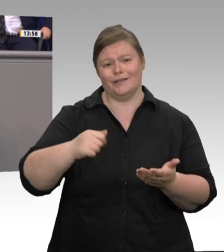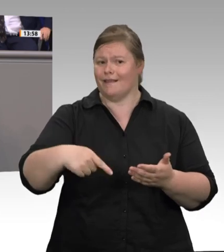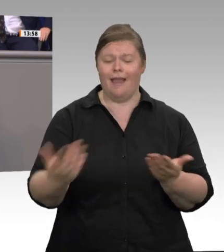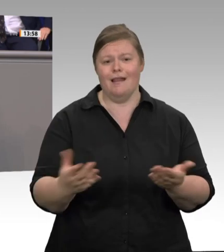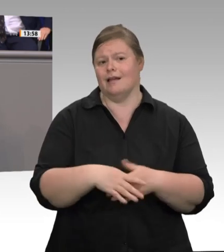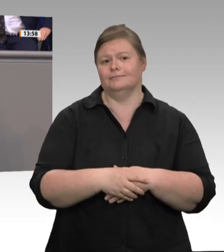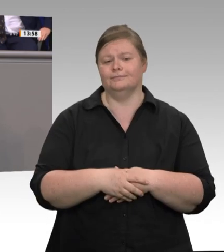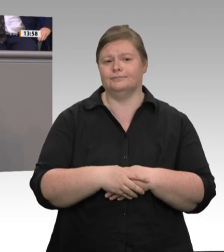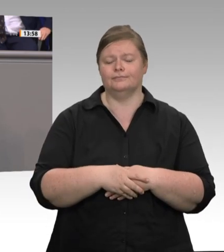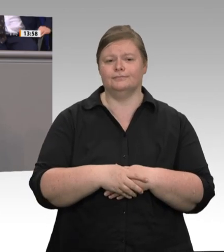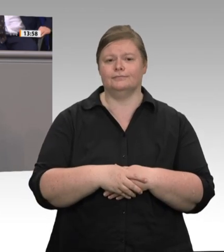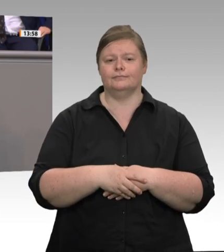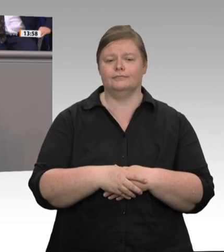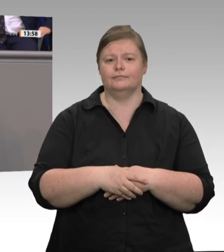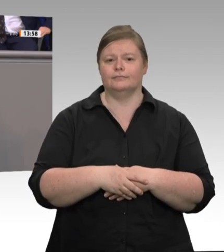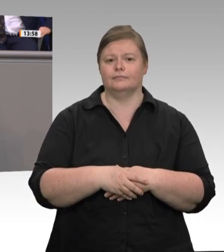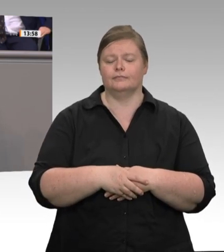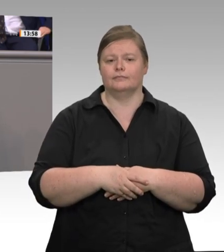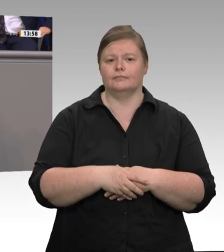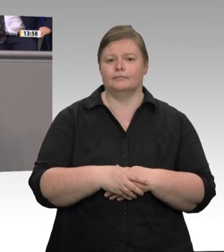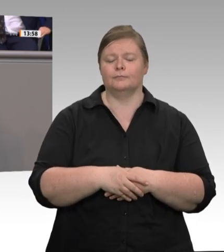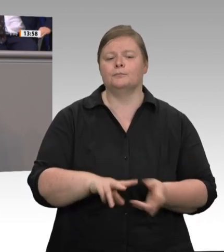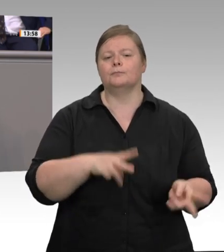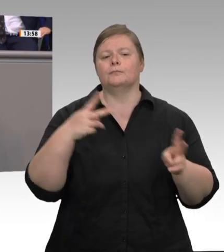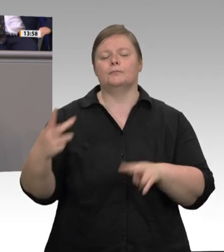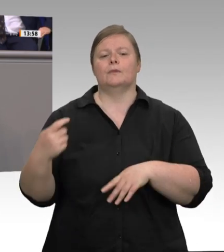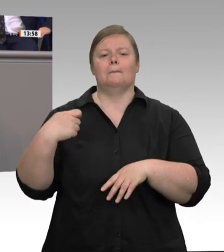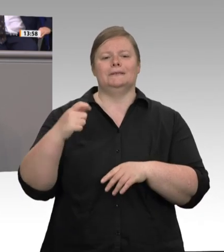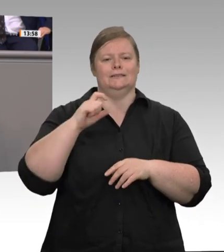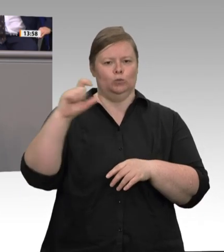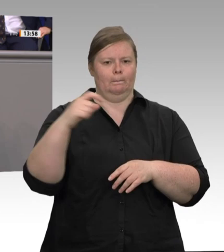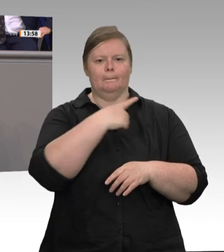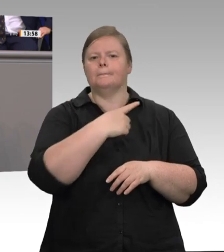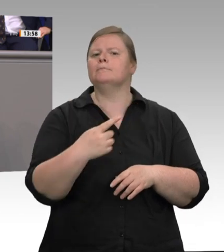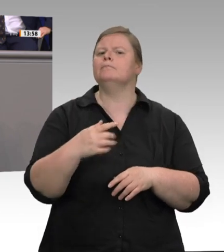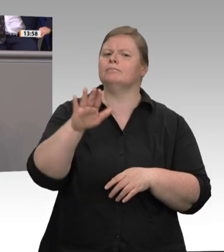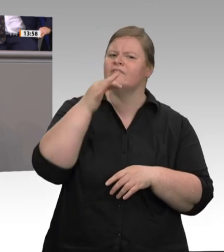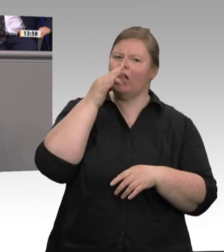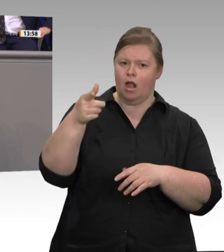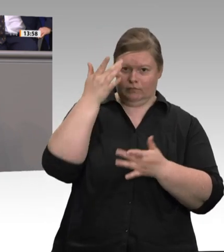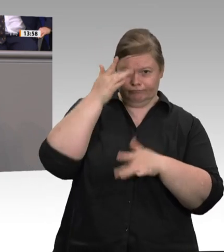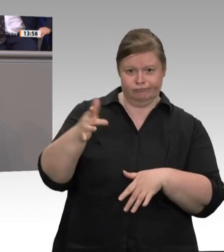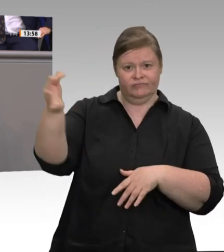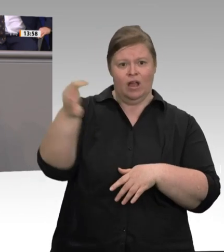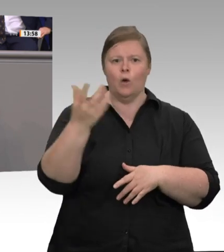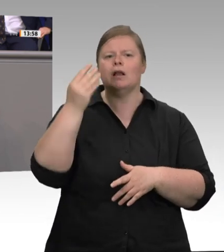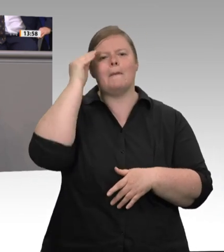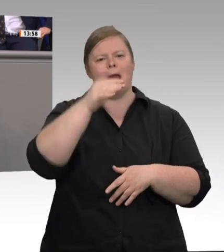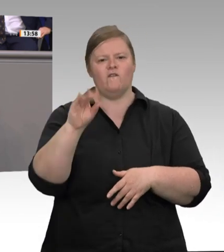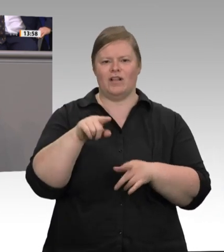das Verbot der Werkverträge im Kernbereich der Schlachthöfe viele Probleme lösen wird, die wir seit Jahren nicht gelöst bekommen haben. Ich habe hier einige Diskussionen